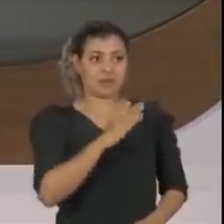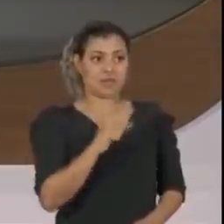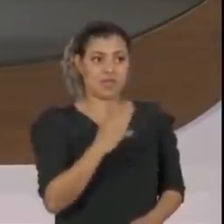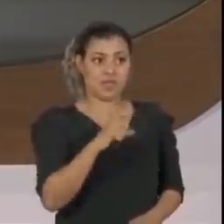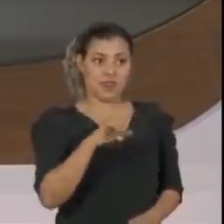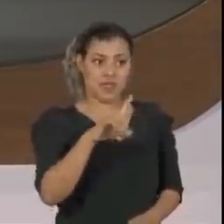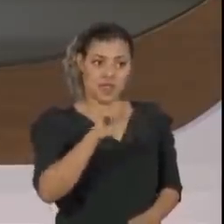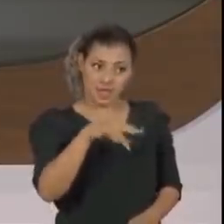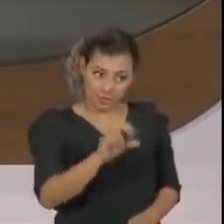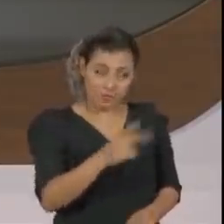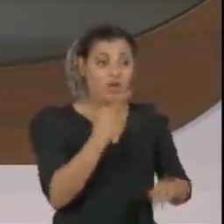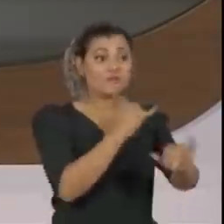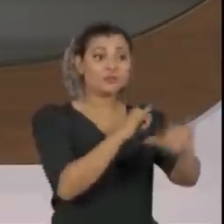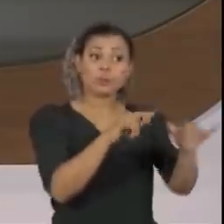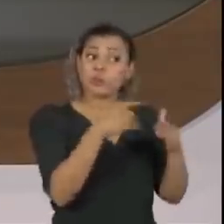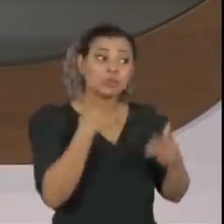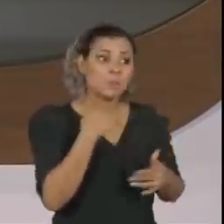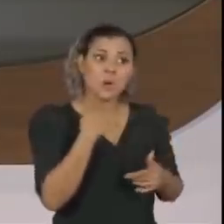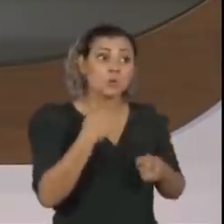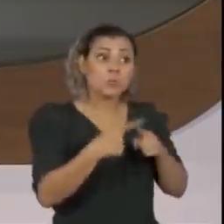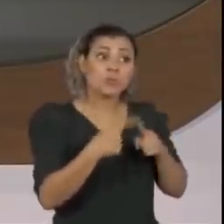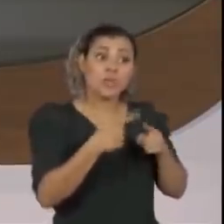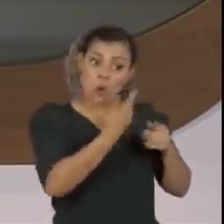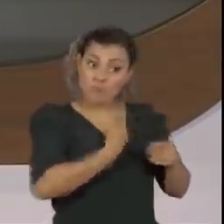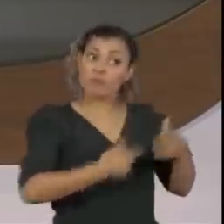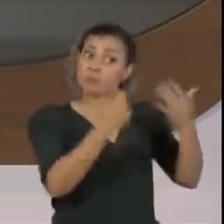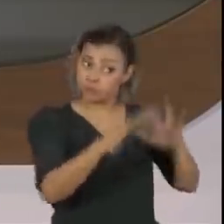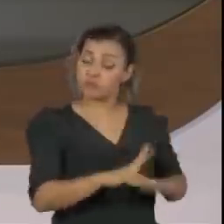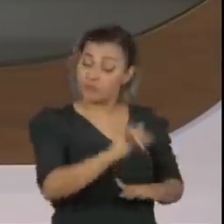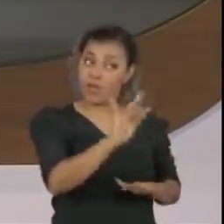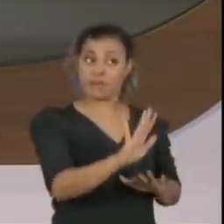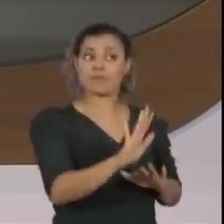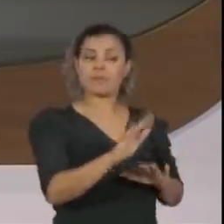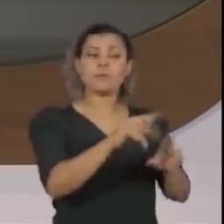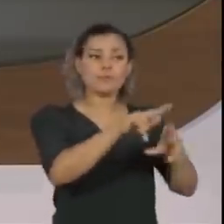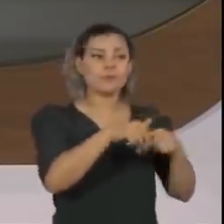A gente viu várias manifestações em que a sua figura se sobrepõe à do presidente,